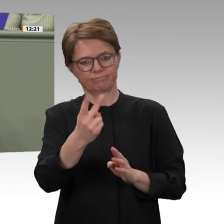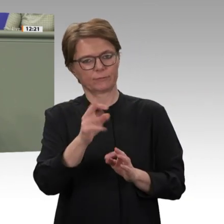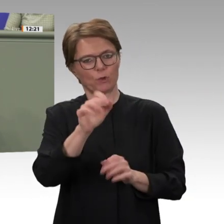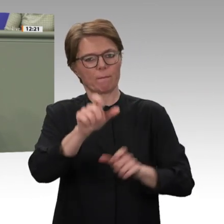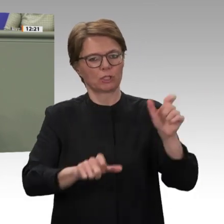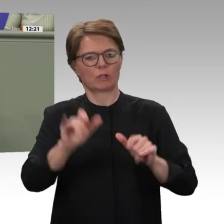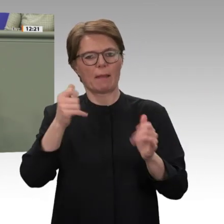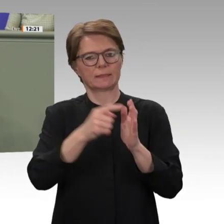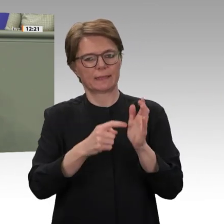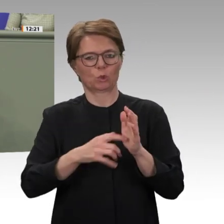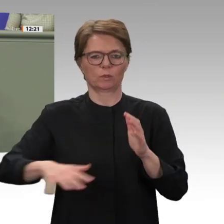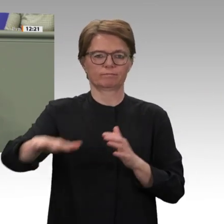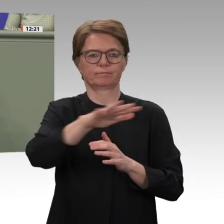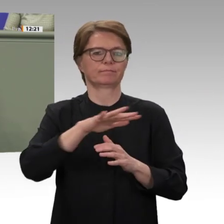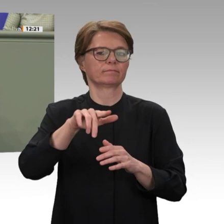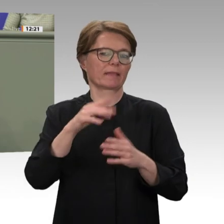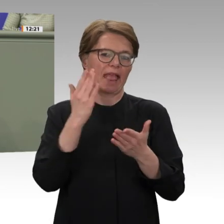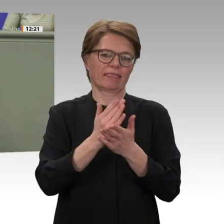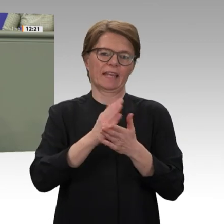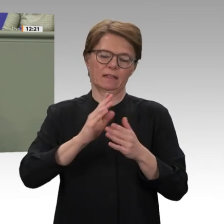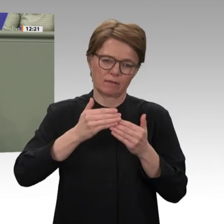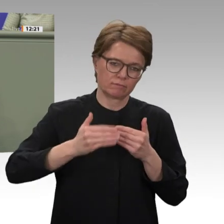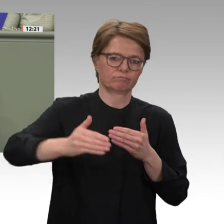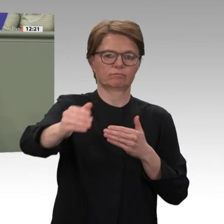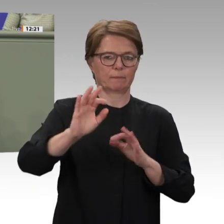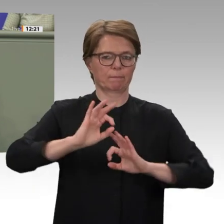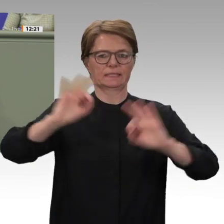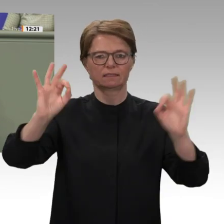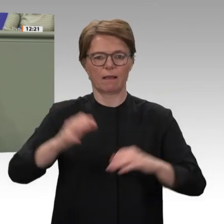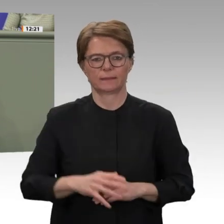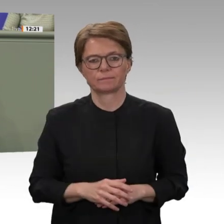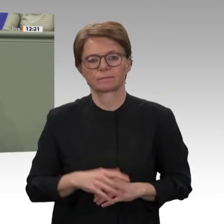kennt. Noch stehen Korruption sowie hohe Staatsverschuldung einer positiveren Entwicklung